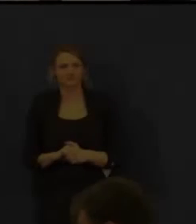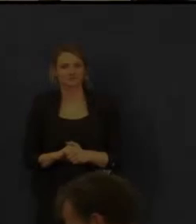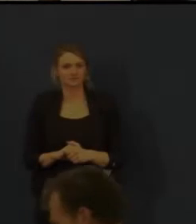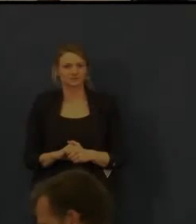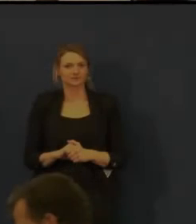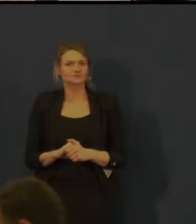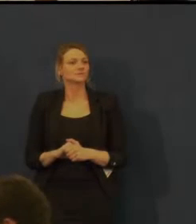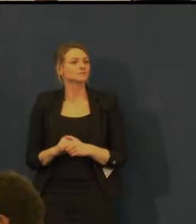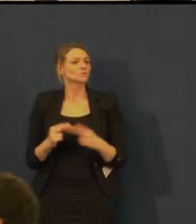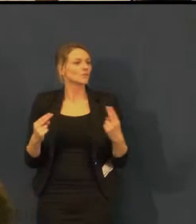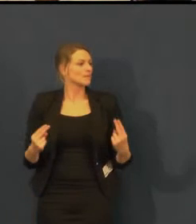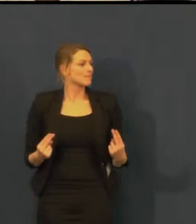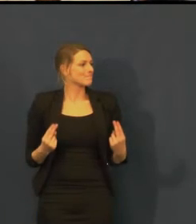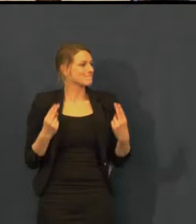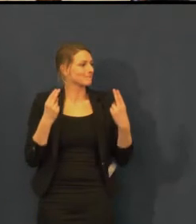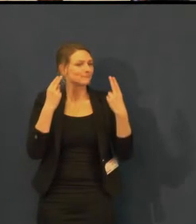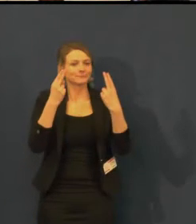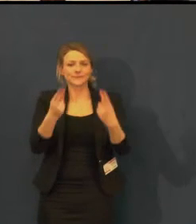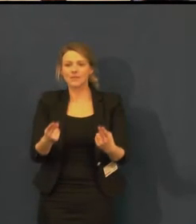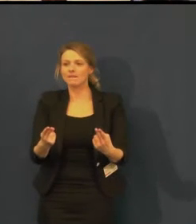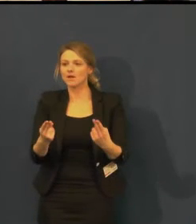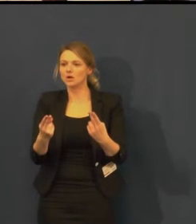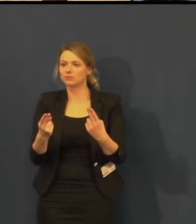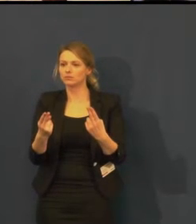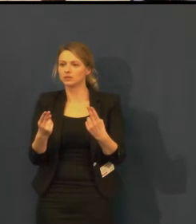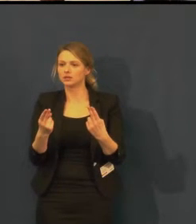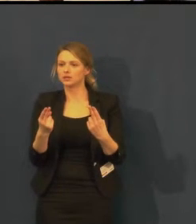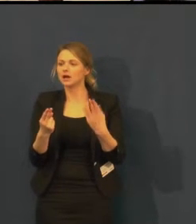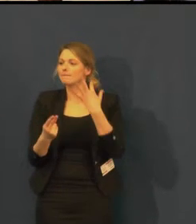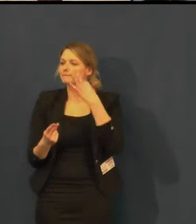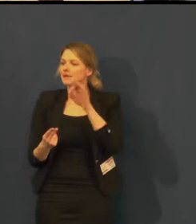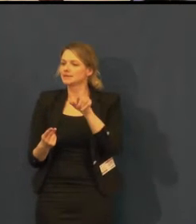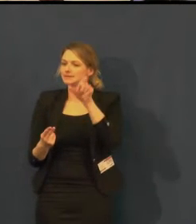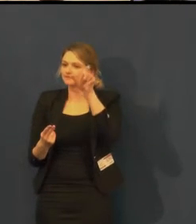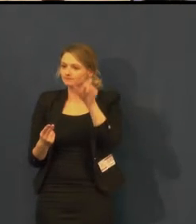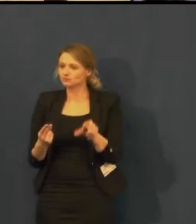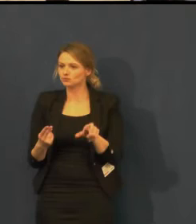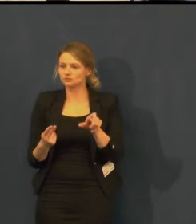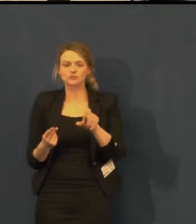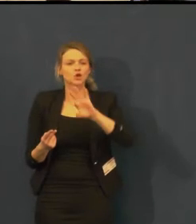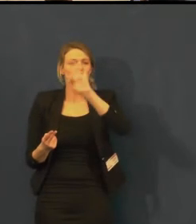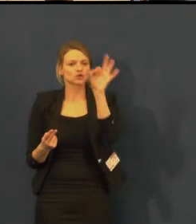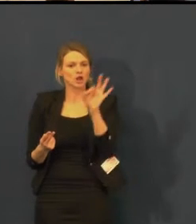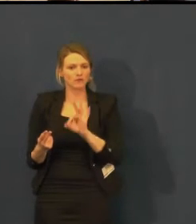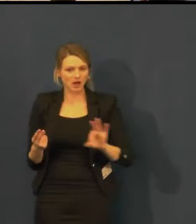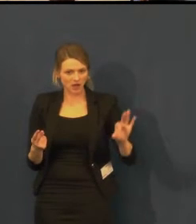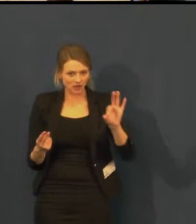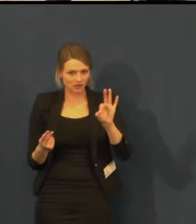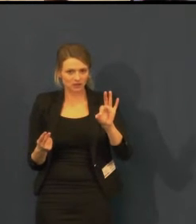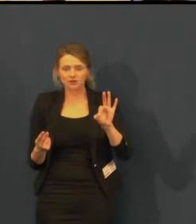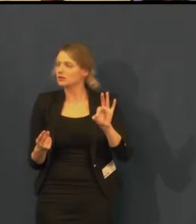A poprosila bych ke mně paní Evu Šojdelovou,